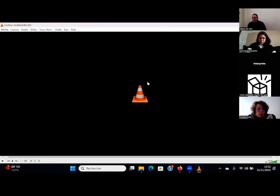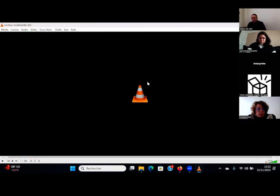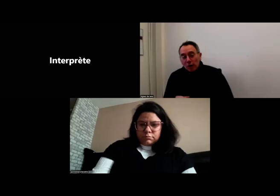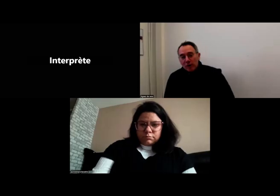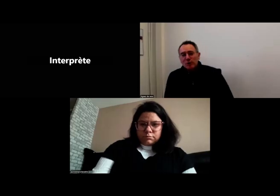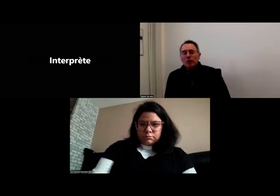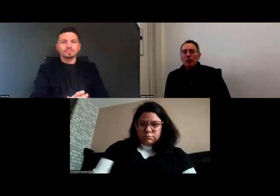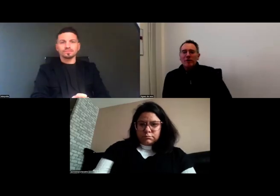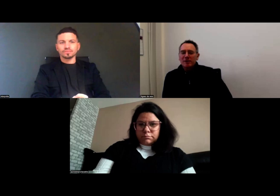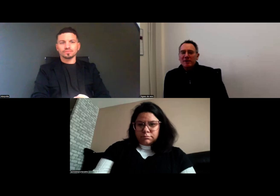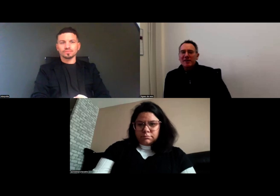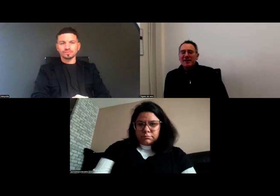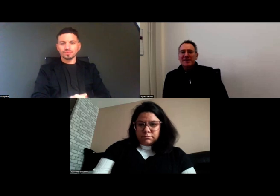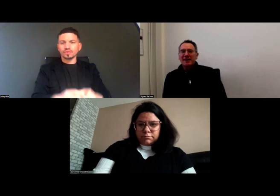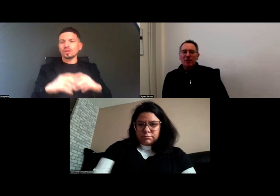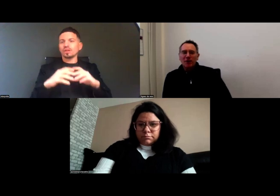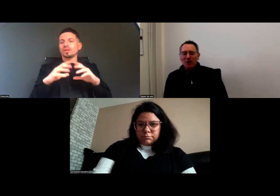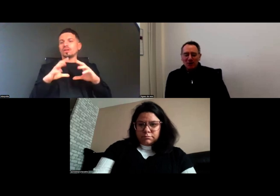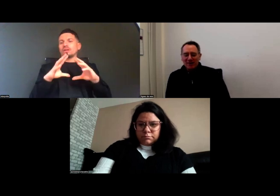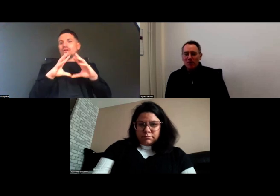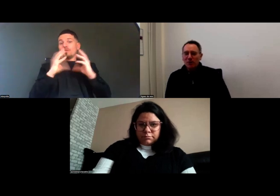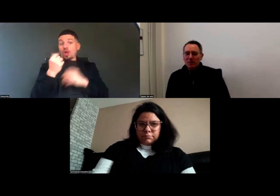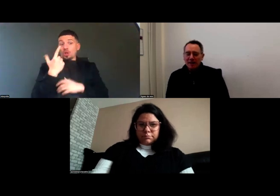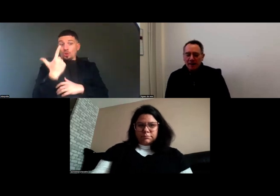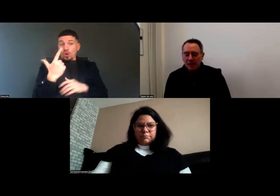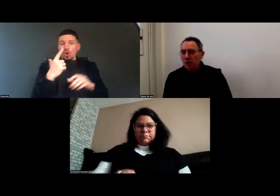Voilà donc ces extraits en avant-première,